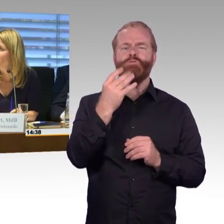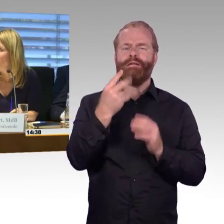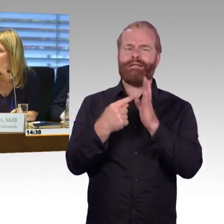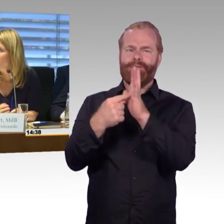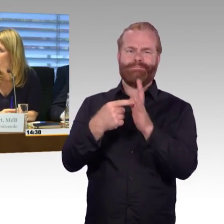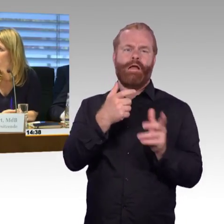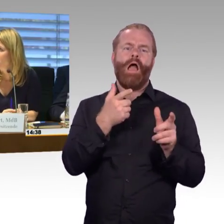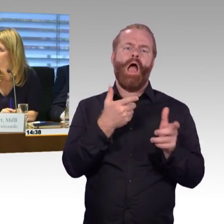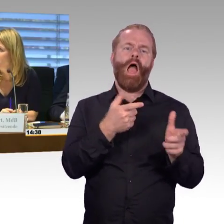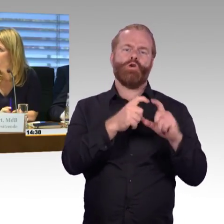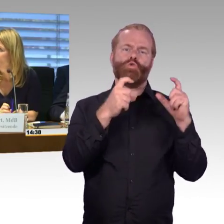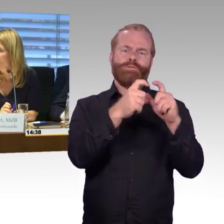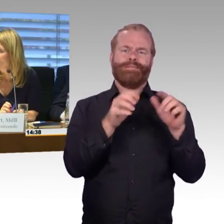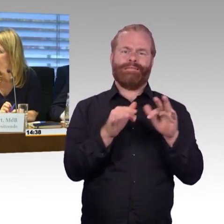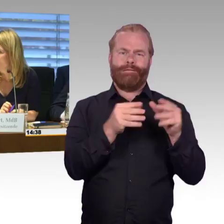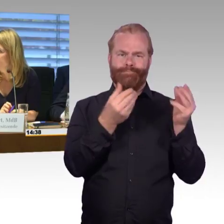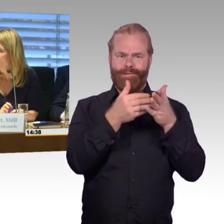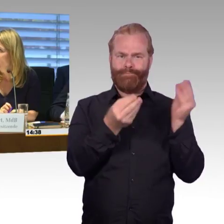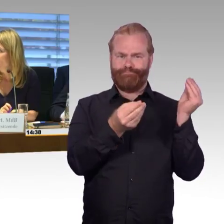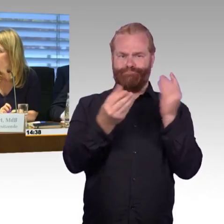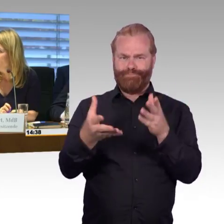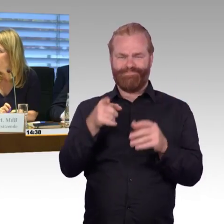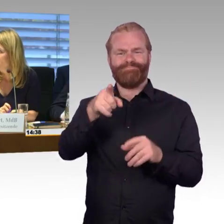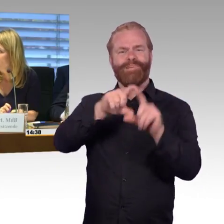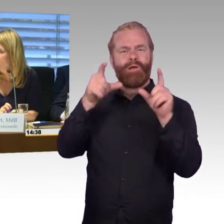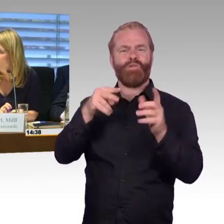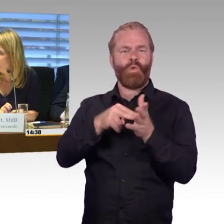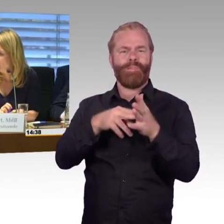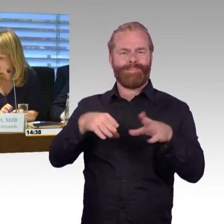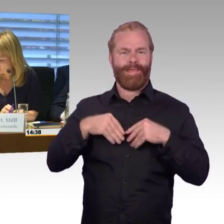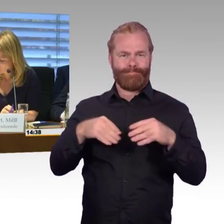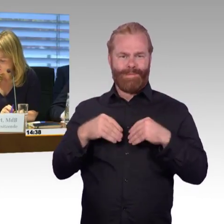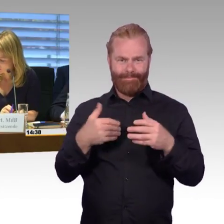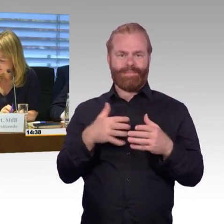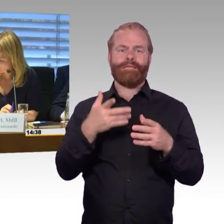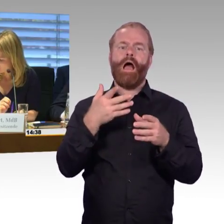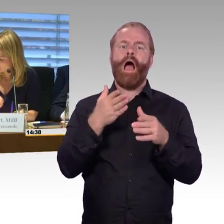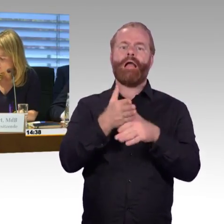Lediglich die Zusammenfassung ist erst heute Morgen an die Mitglieder des Ausschusses verteilt worden.